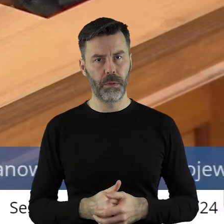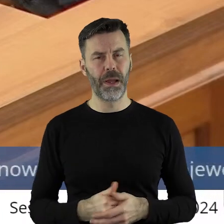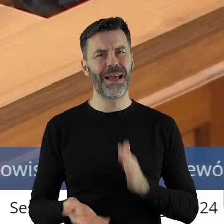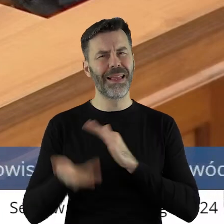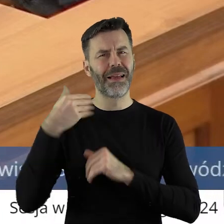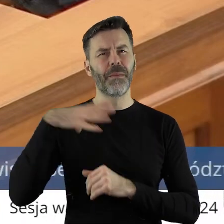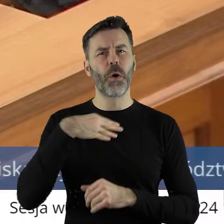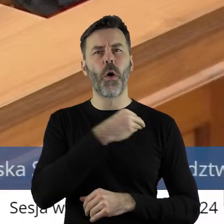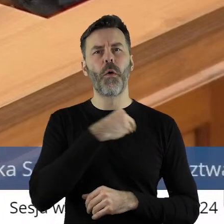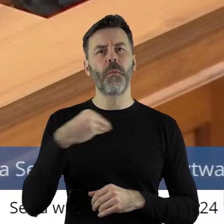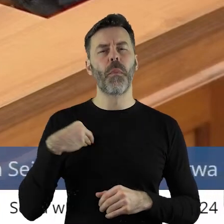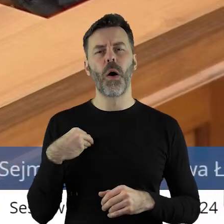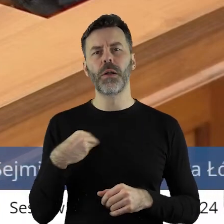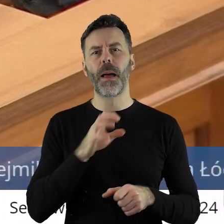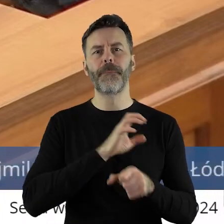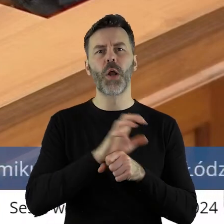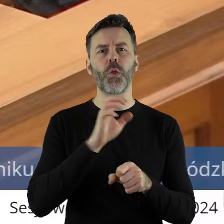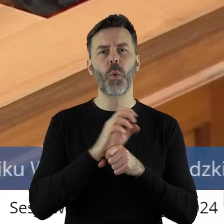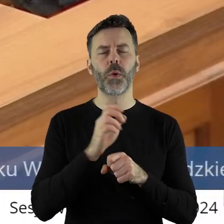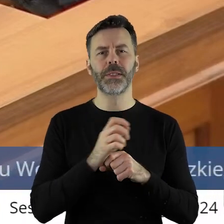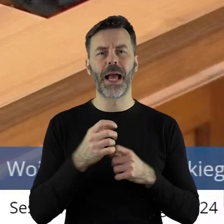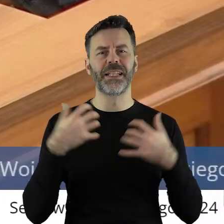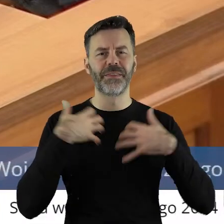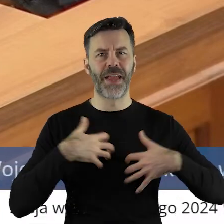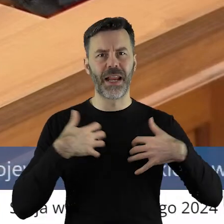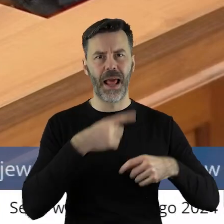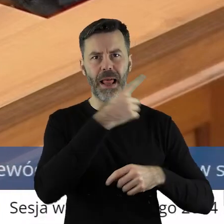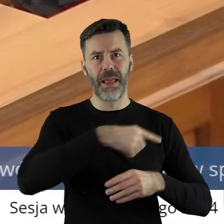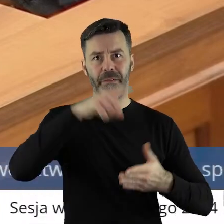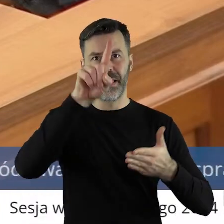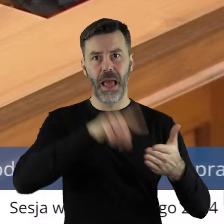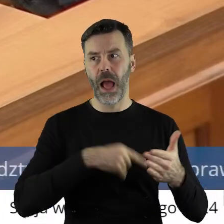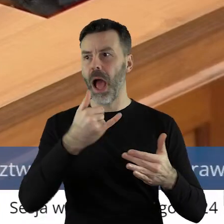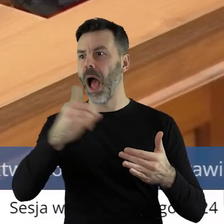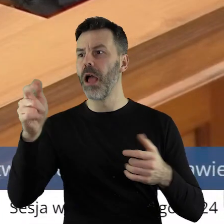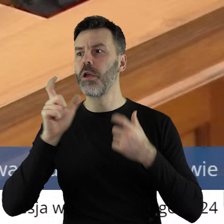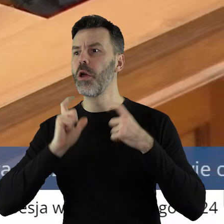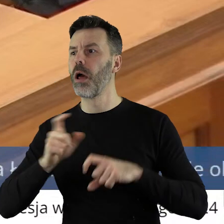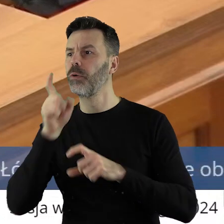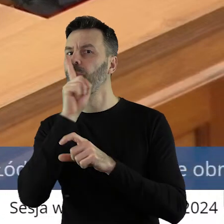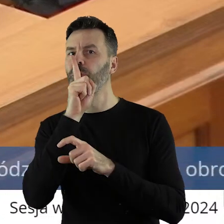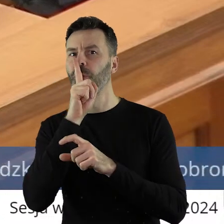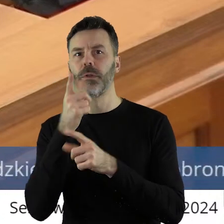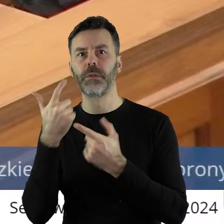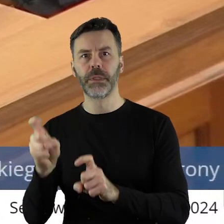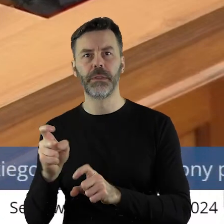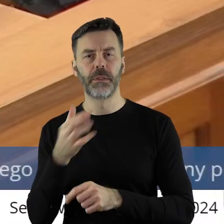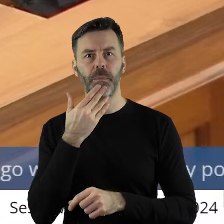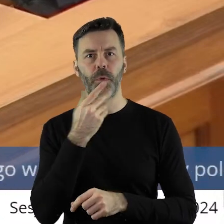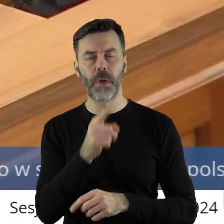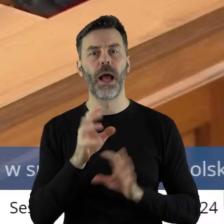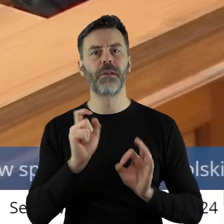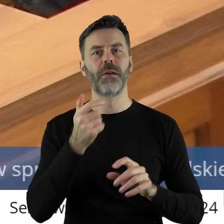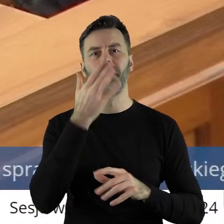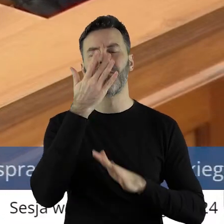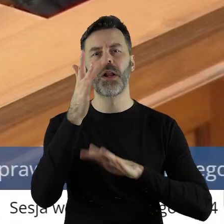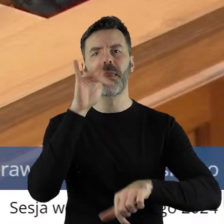jak była w Polsce likwidowana produkcja zwierzęca.Czego dzisiaj mamy skutki.